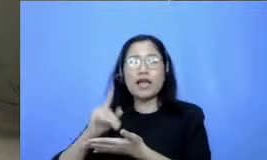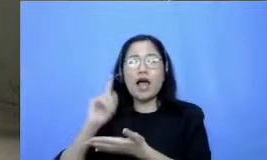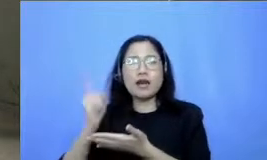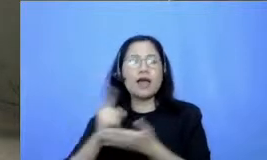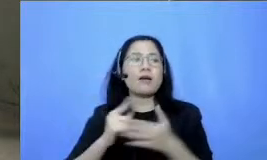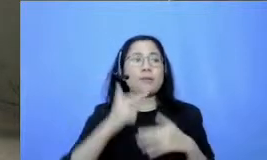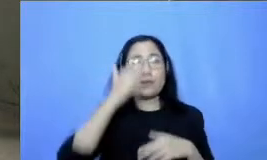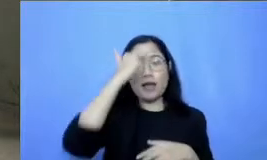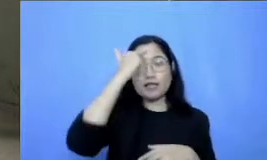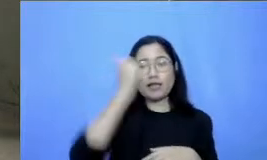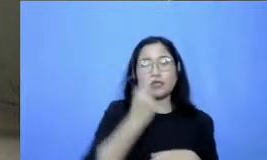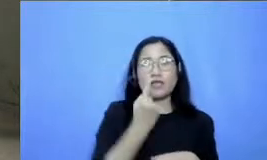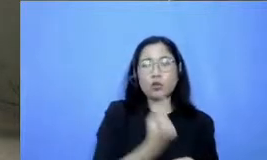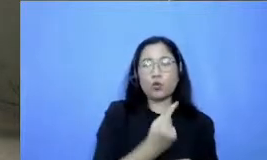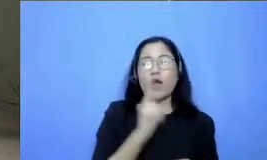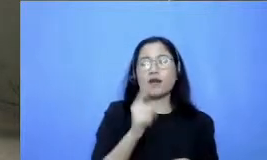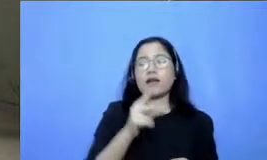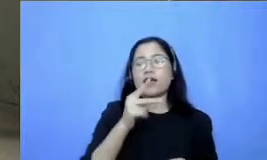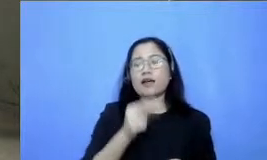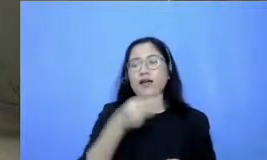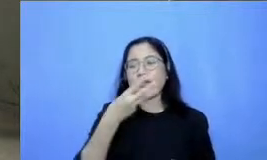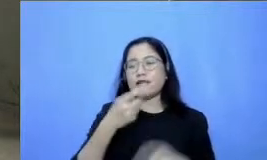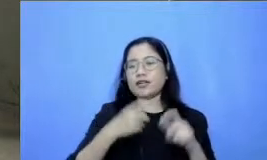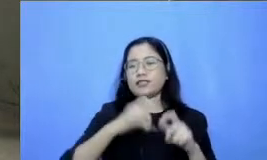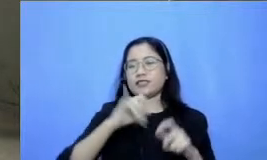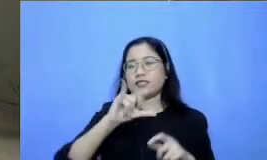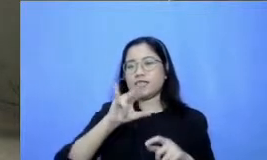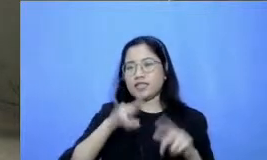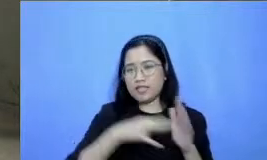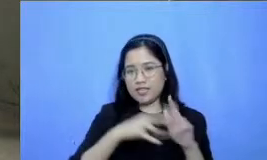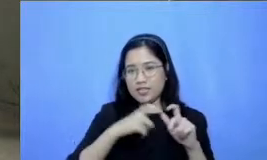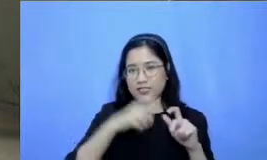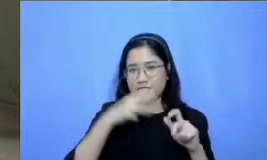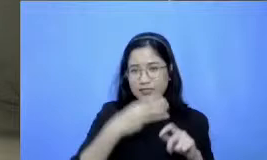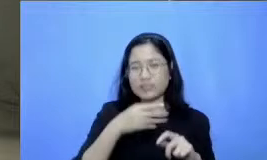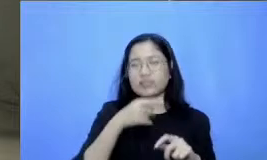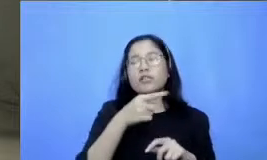ada lift menuju ke webinar ini diklik saja di situ dan langsung menontonnya lewat YouTube